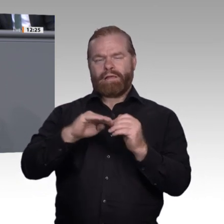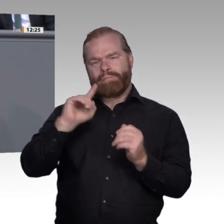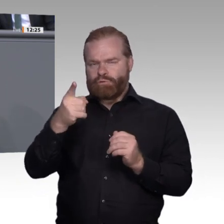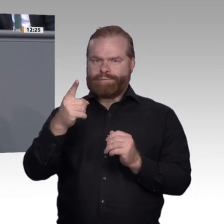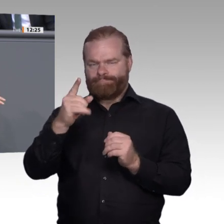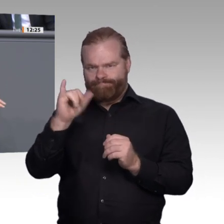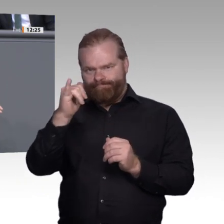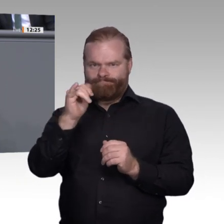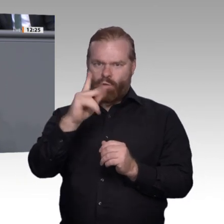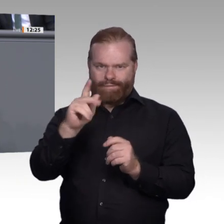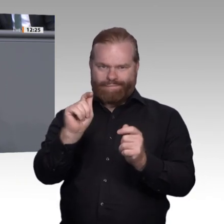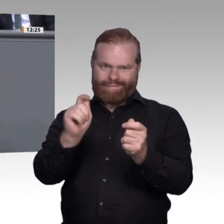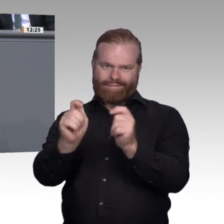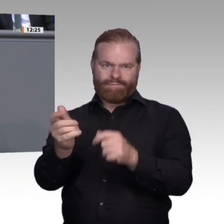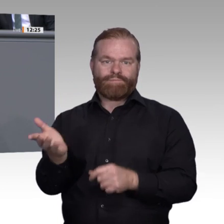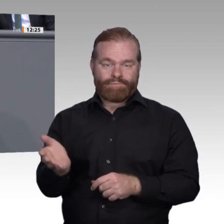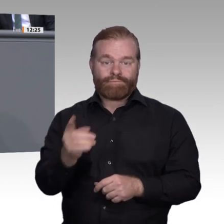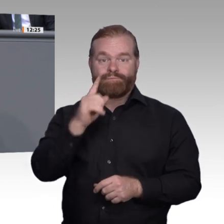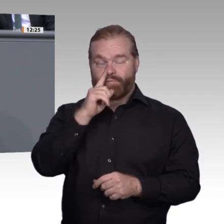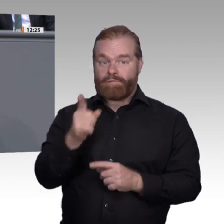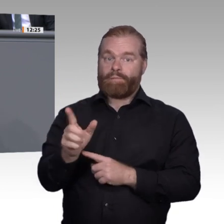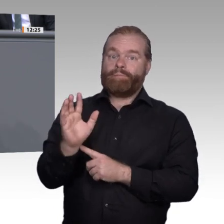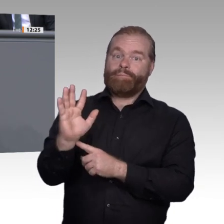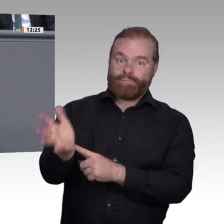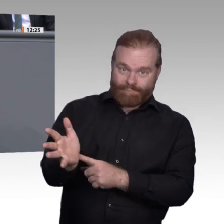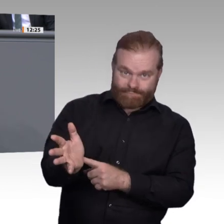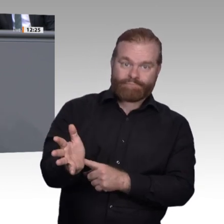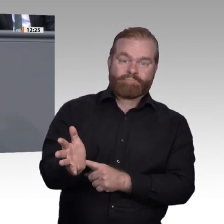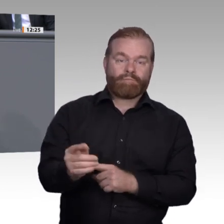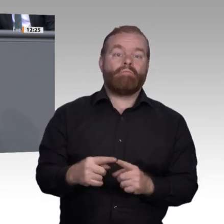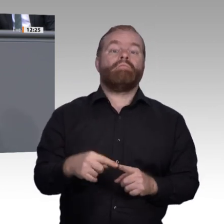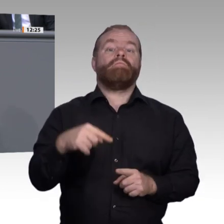sondern vielleicht mehrere. Dann drängt es unsere Schülerinnen und Schüler nach